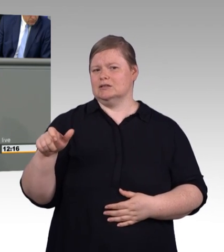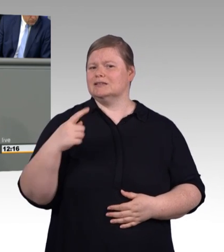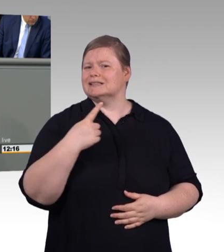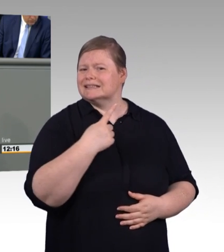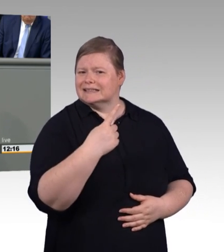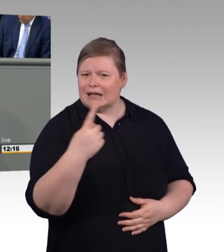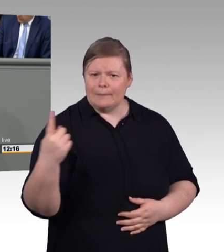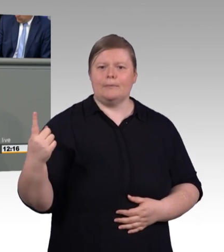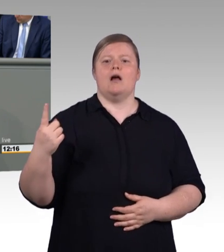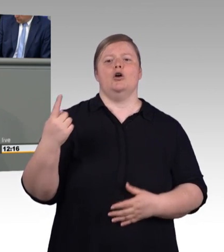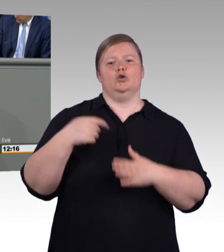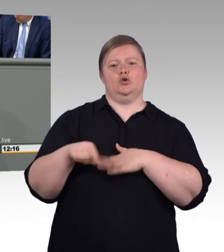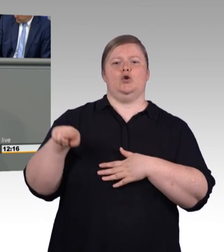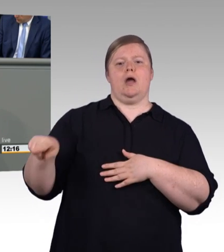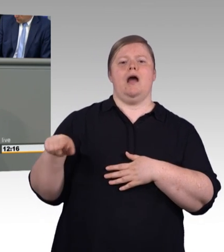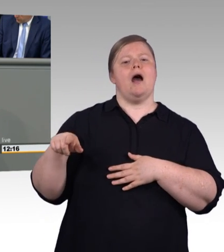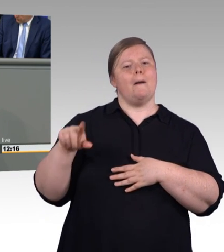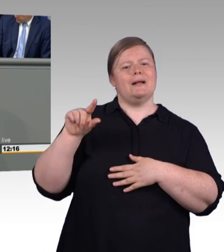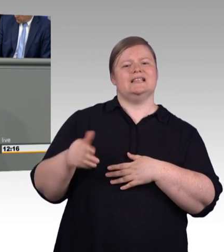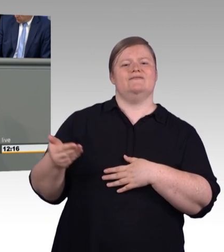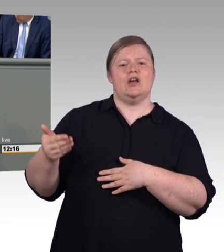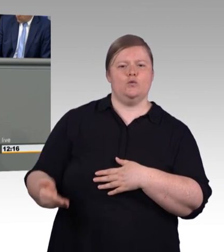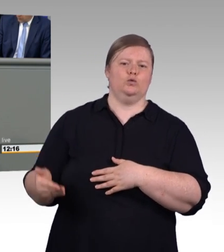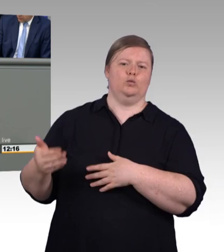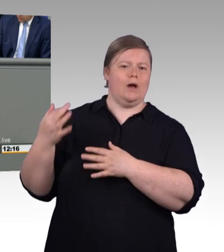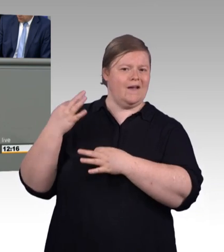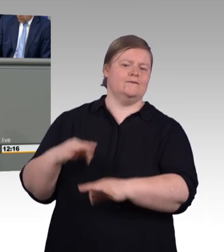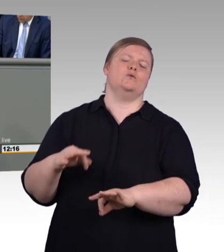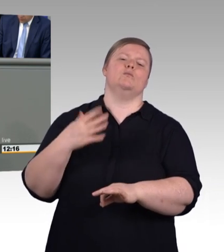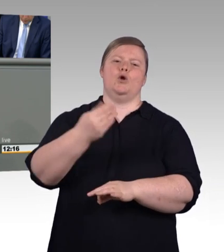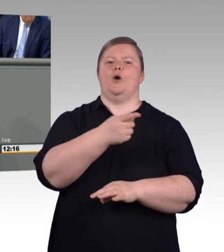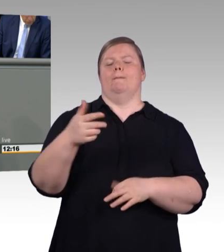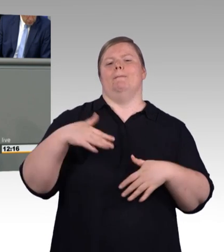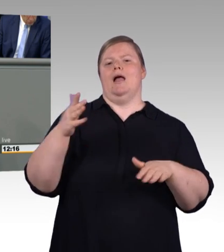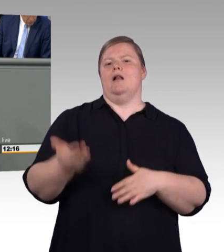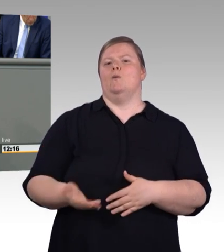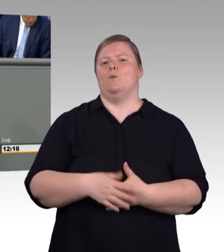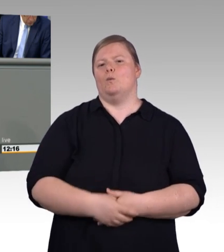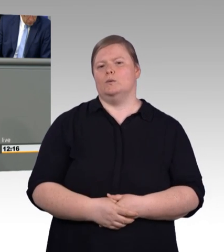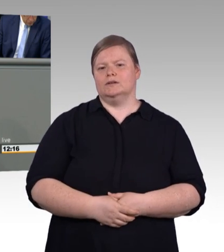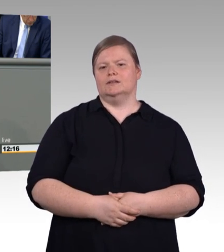(Beifall) Und damit das auch klar ist. Wir wollen ja nicht, dass alle Auszubildenden